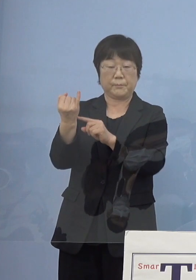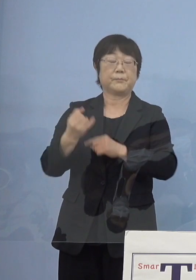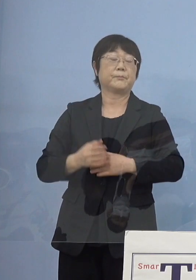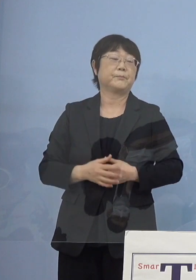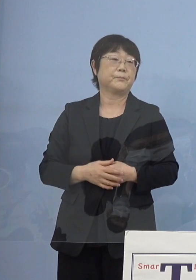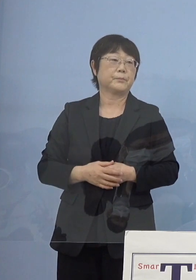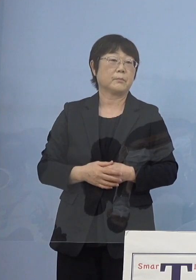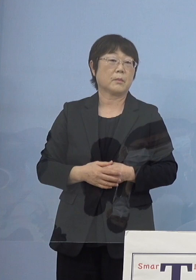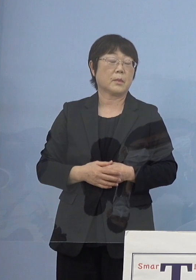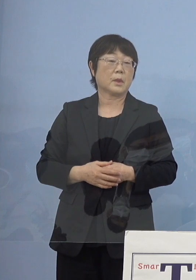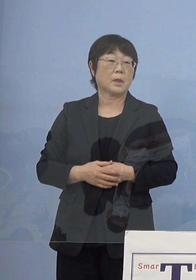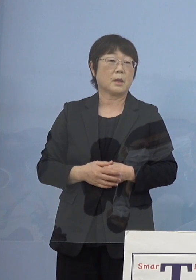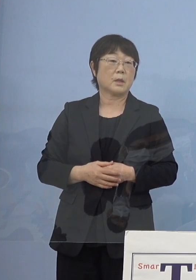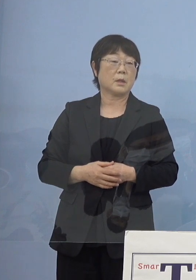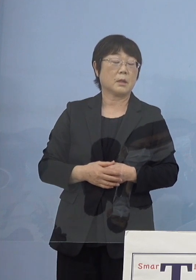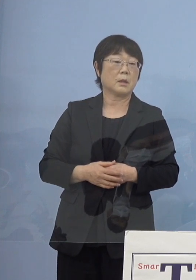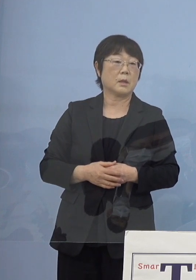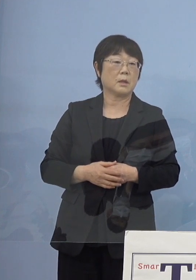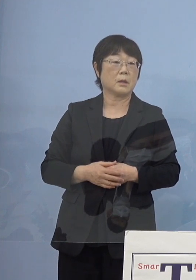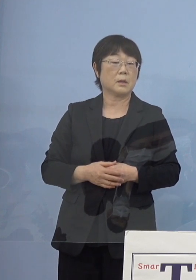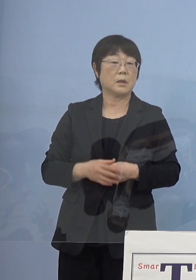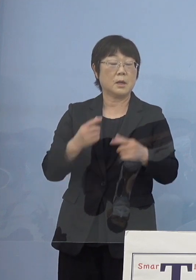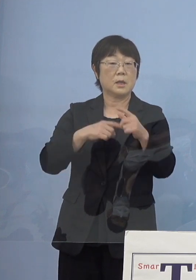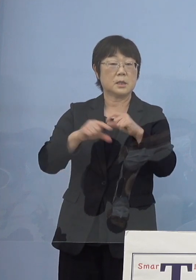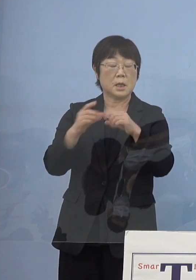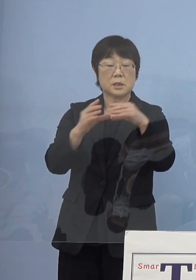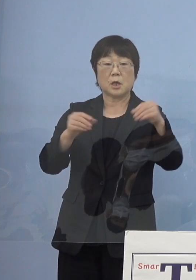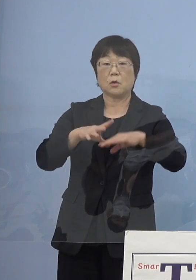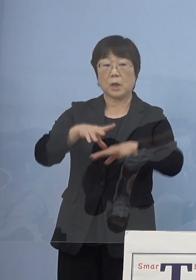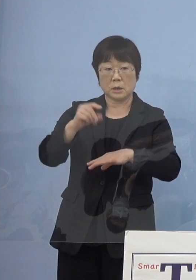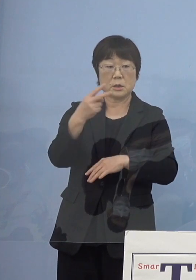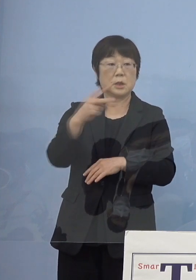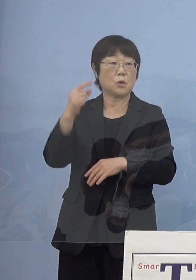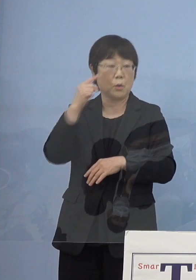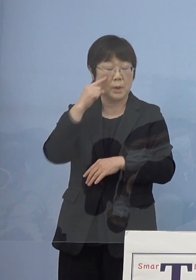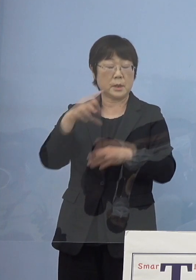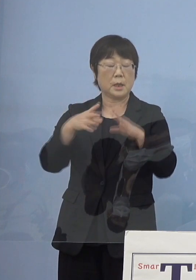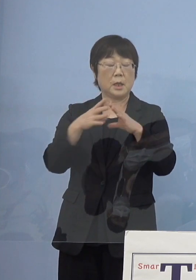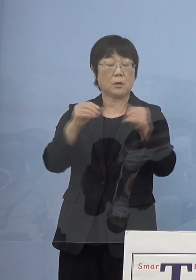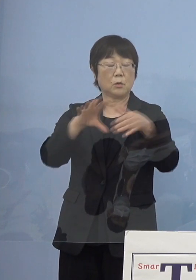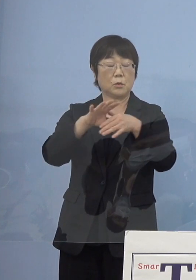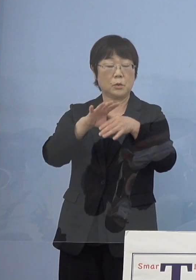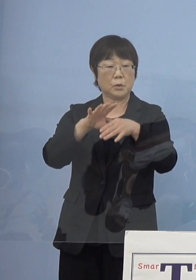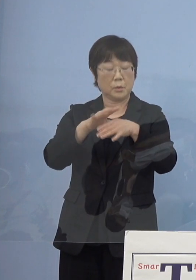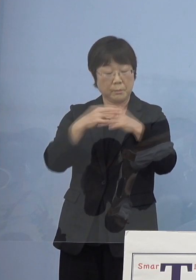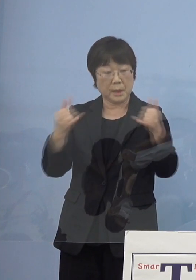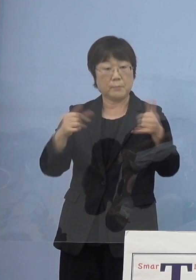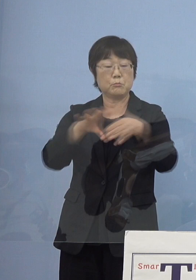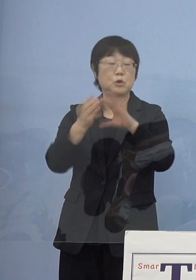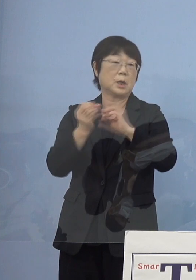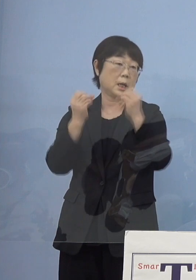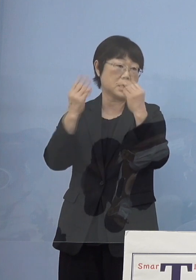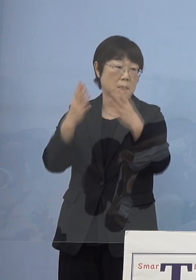それからもう一つとしては やはり全国初2度の国民文化祭、ここが大きいと